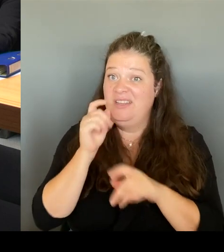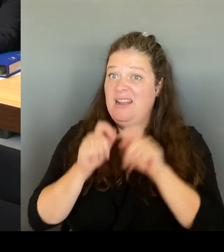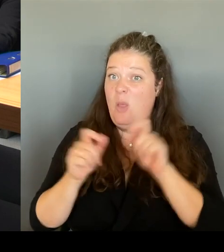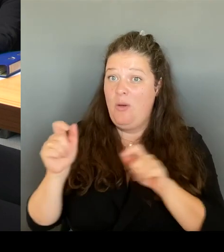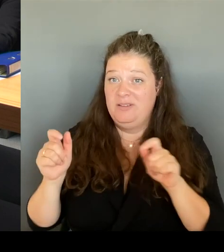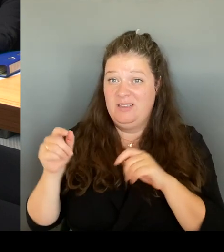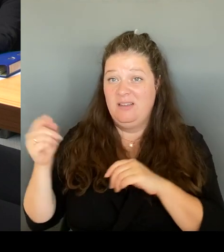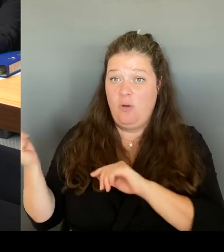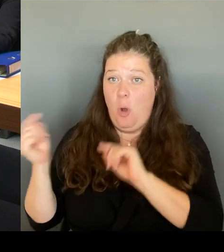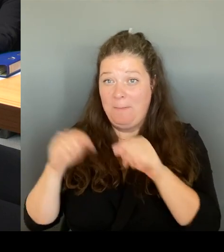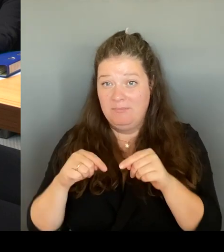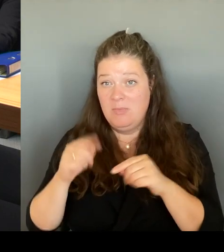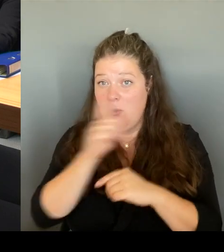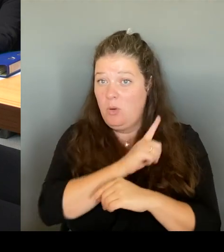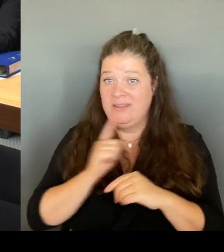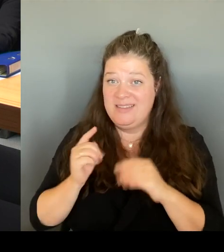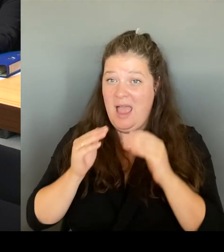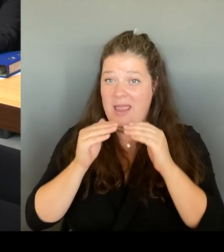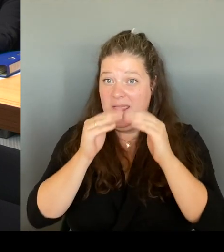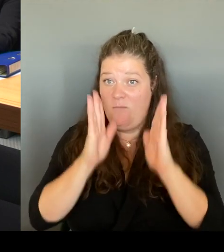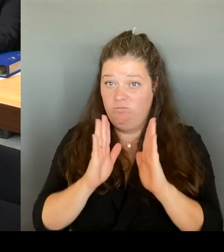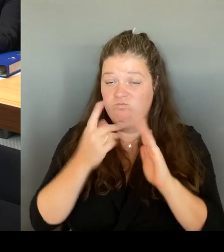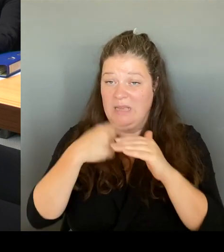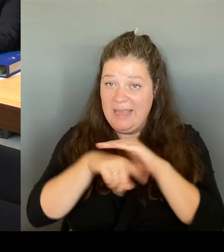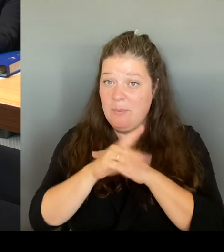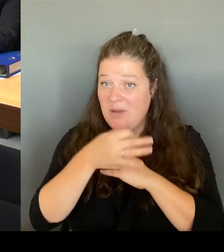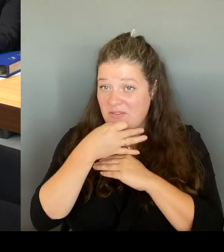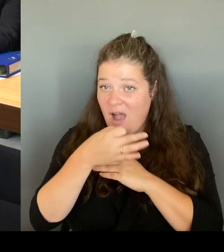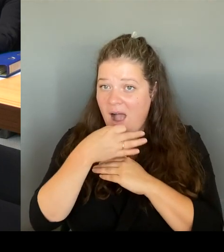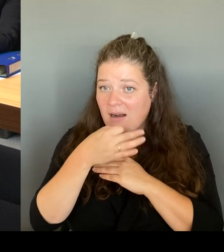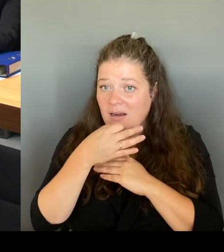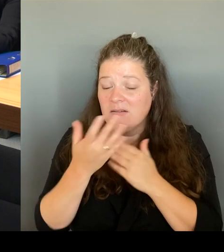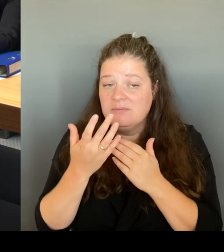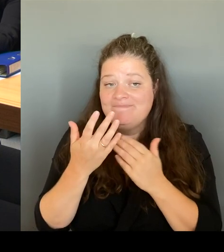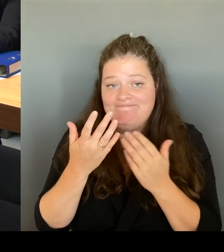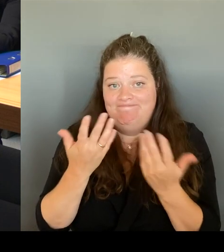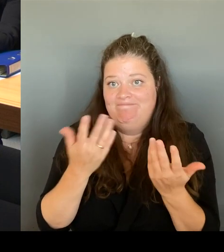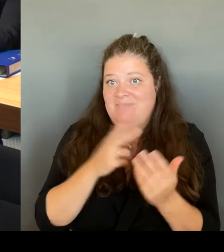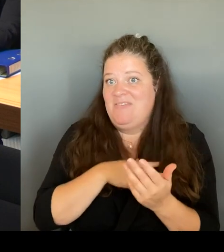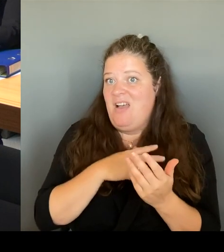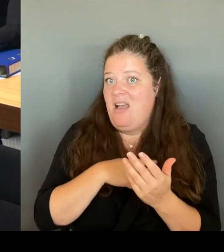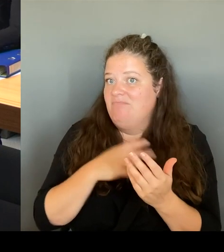dem Ordnungsamt klären wollen. Deshalb haben wir ja auch zum Beispiel einen Arbeitsplatz dort eingerichtet.